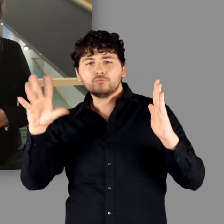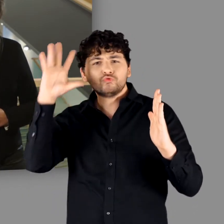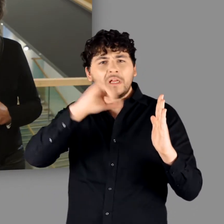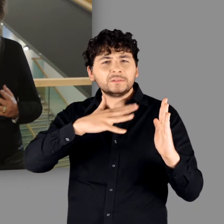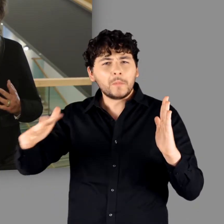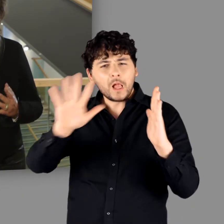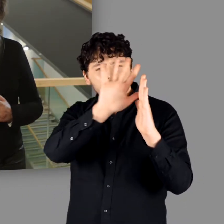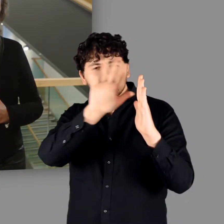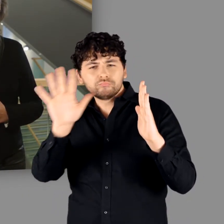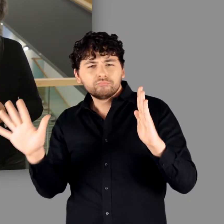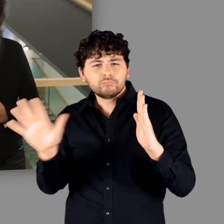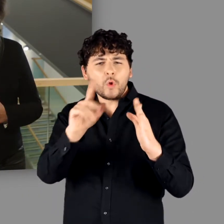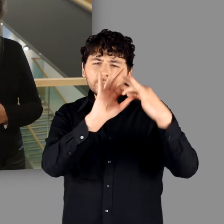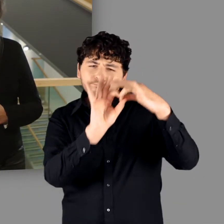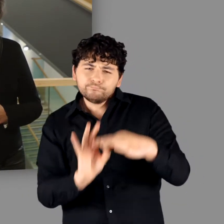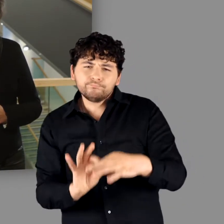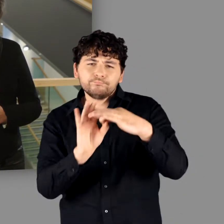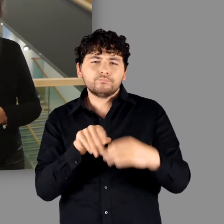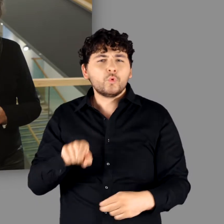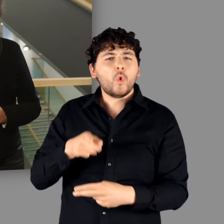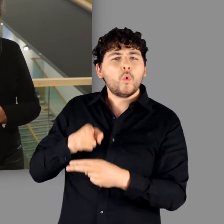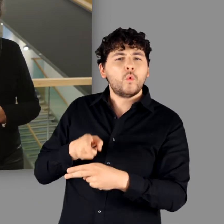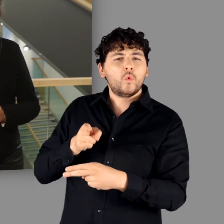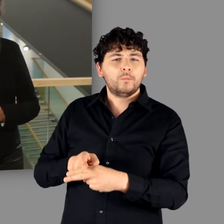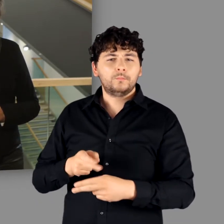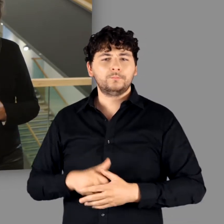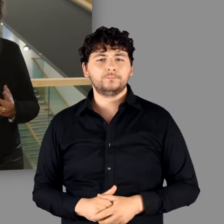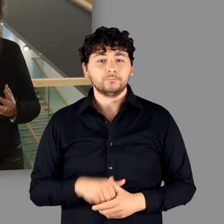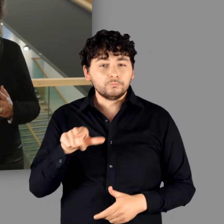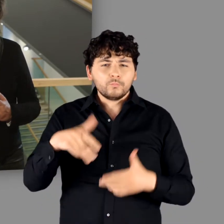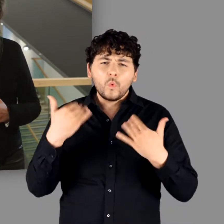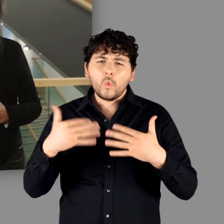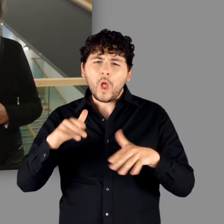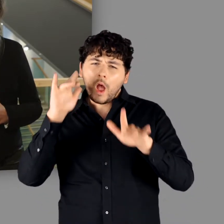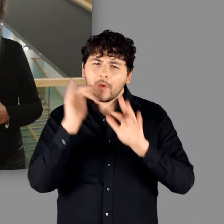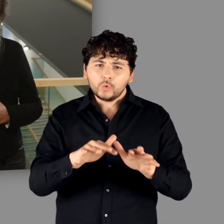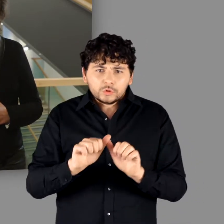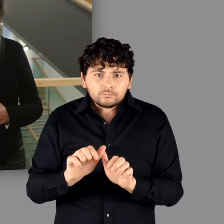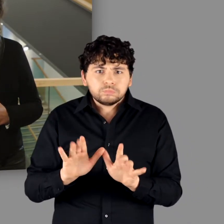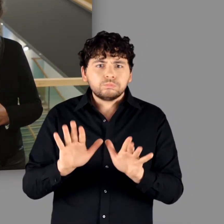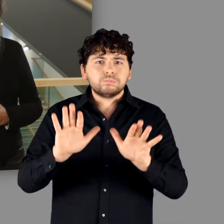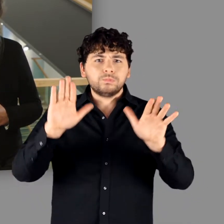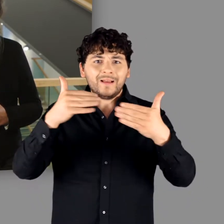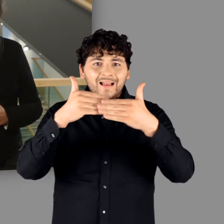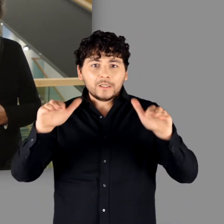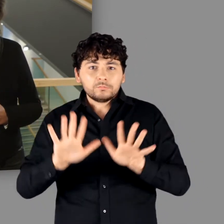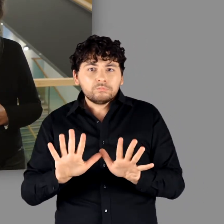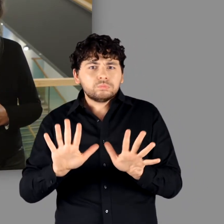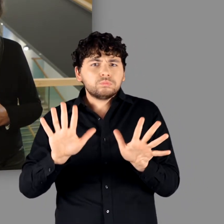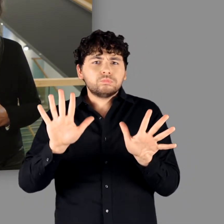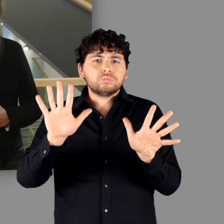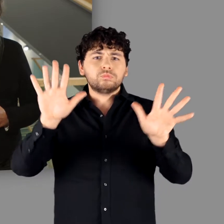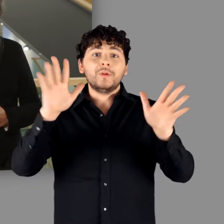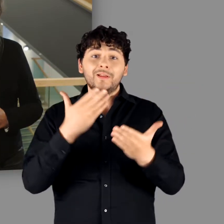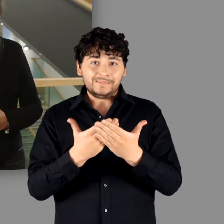Dabei wird Rom nie ganz aus den Augen verloren, dessen Einfluss auch fernab der Grenze nachweisbar bleibt.